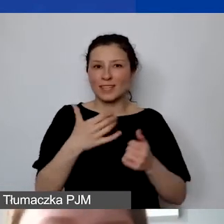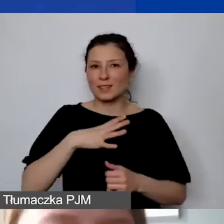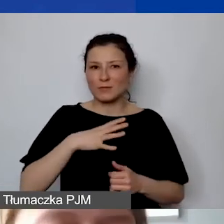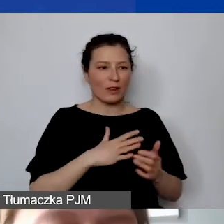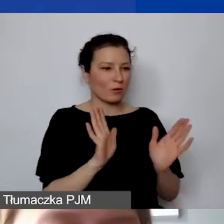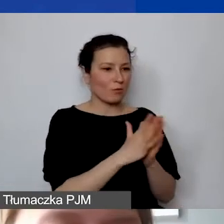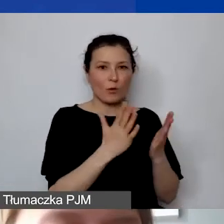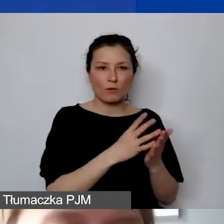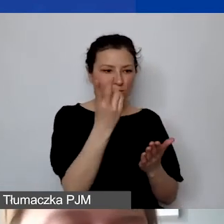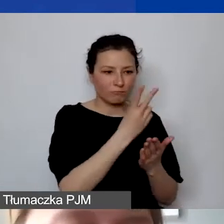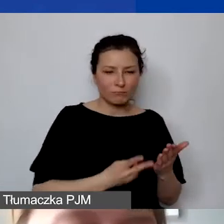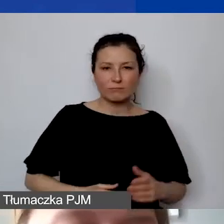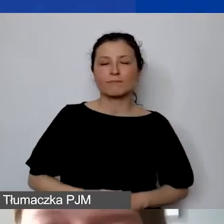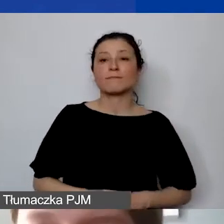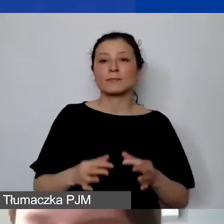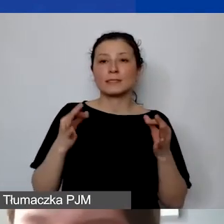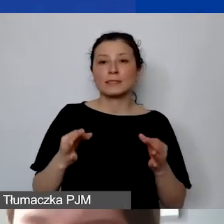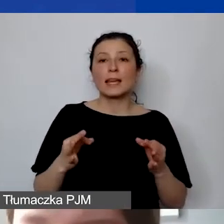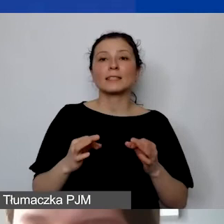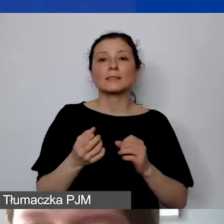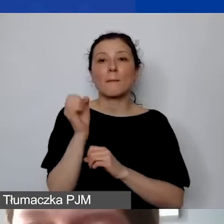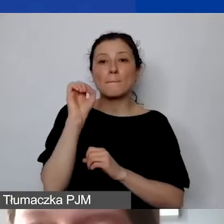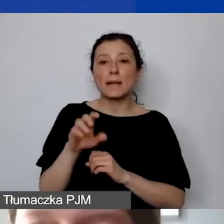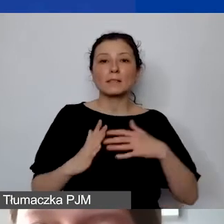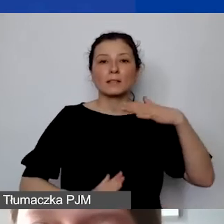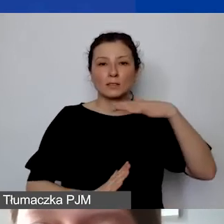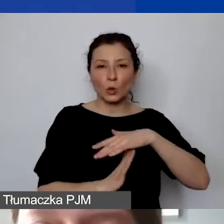W tym momencie zatrzymuję prezentację